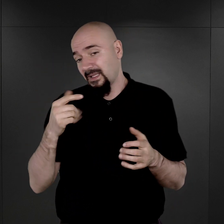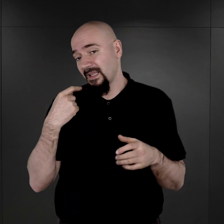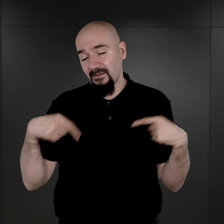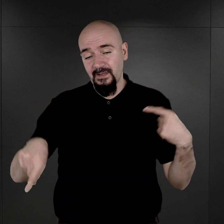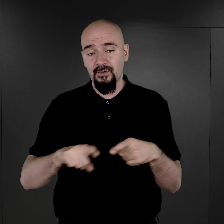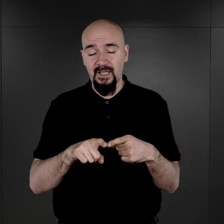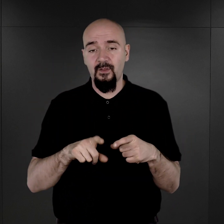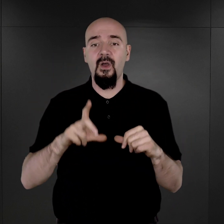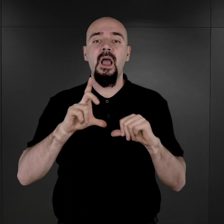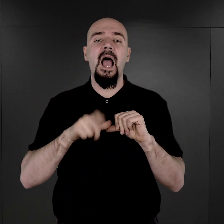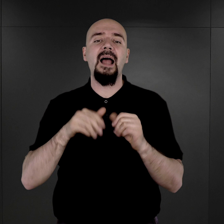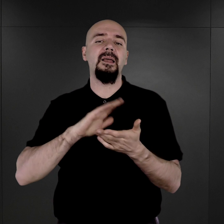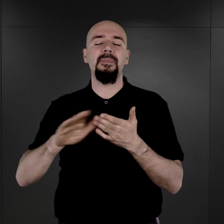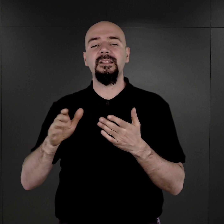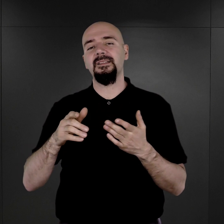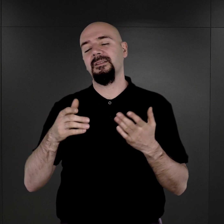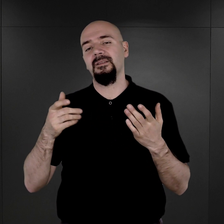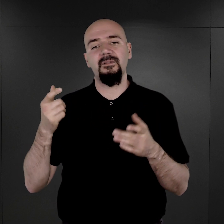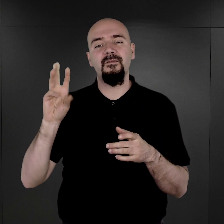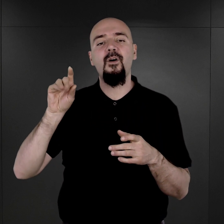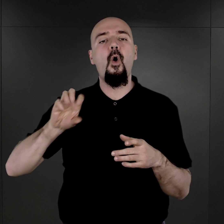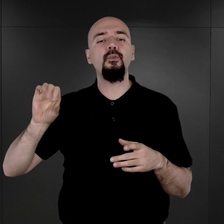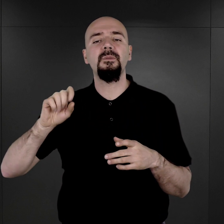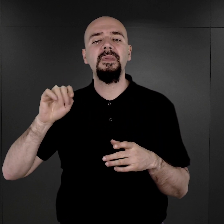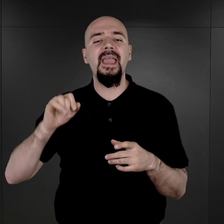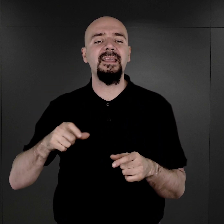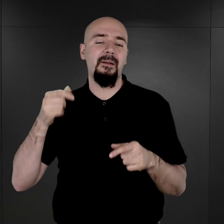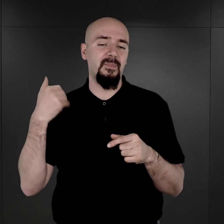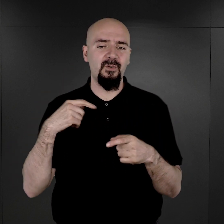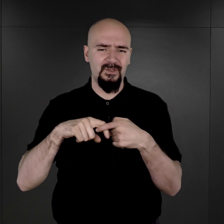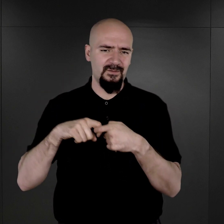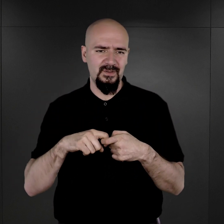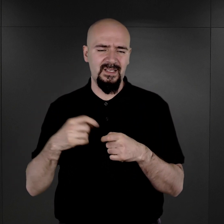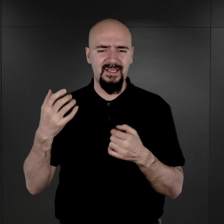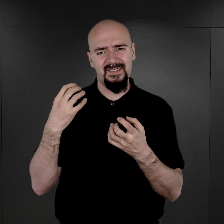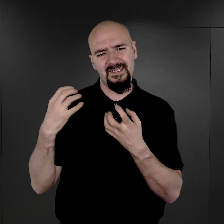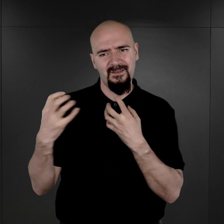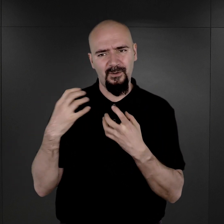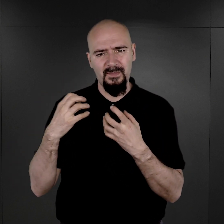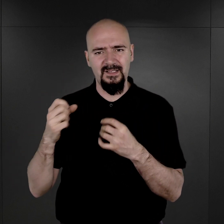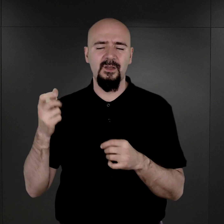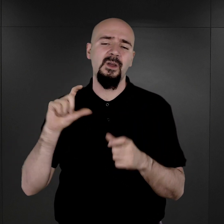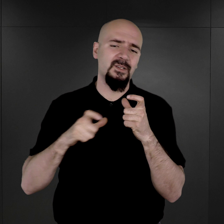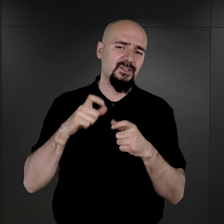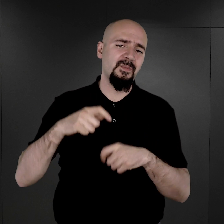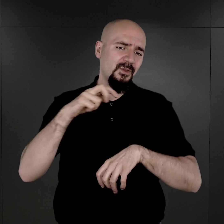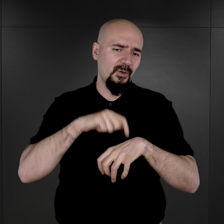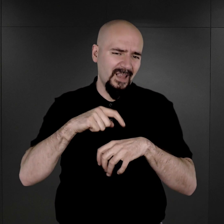Natomiast bez wątpienia wiązało się to z faktem wprowadzenia także i tego tatuażu numerów obozowych,